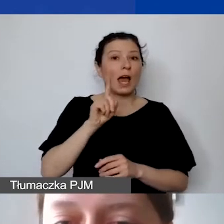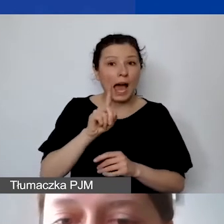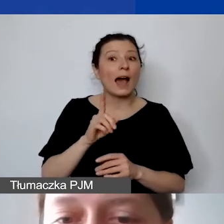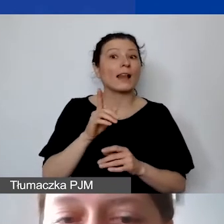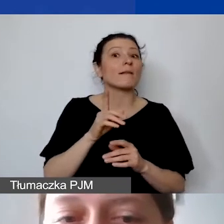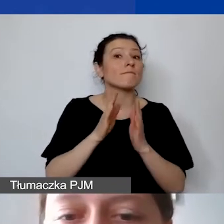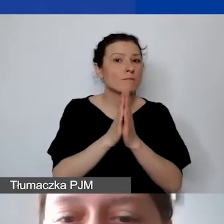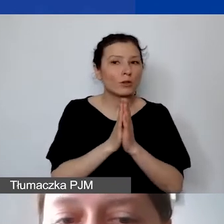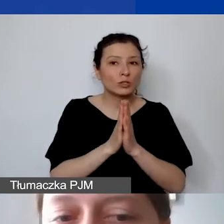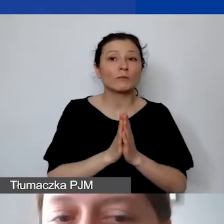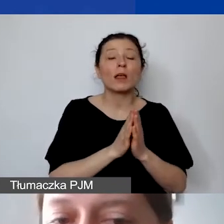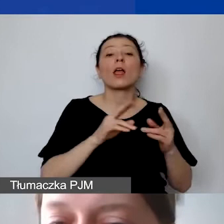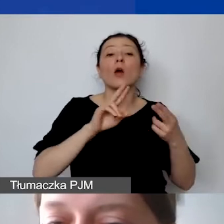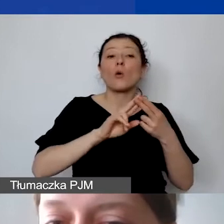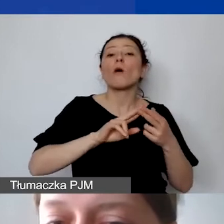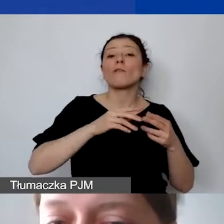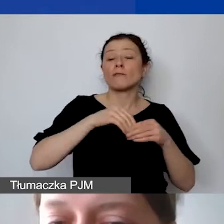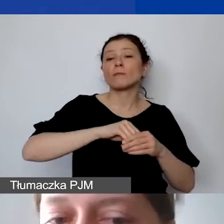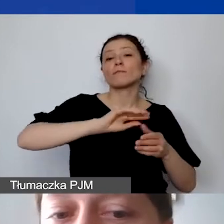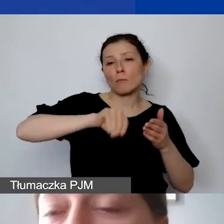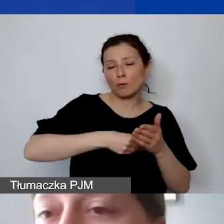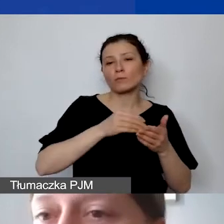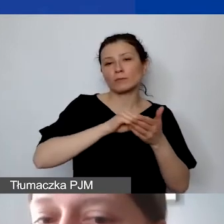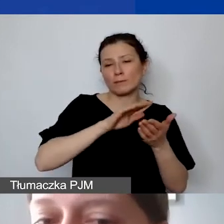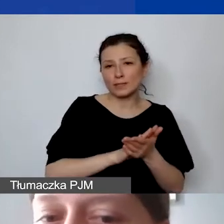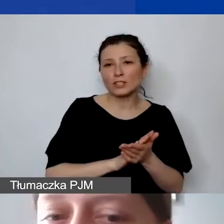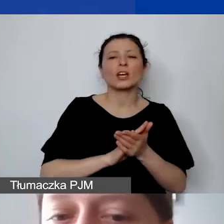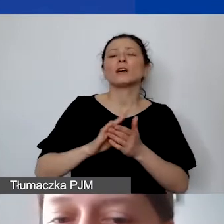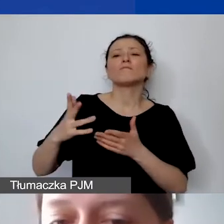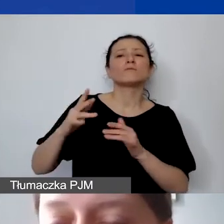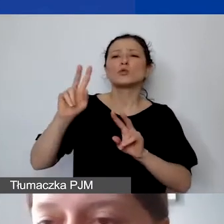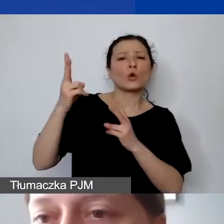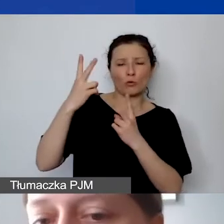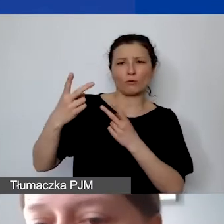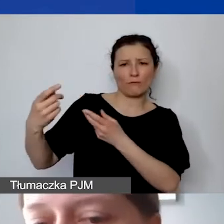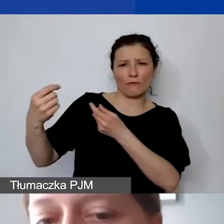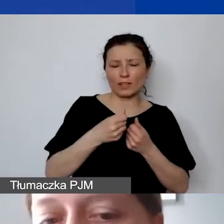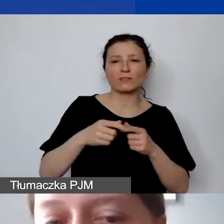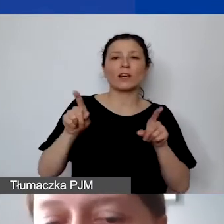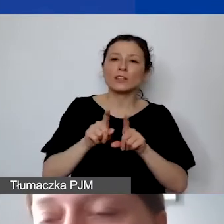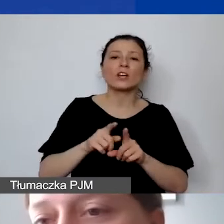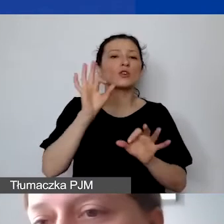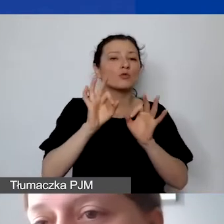zawsze zawrzeć informacje o źródle finansowania, a także szczegółowo określić zadania, czas pracy, wysokość wynagrodzenia.